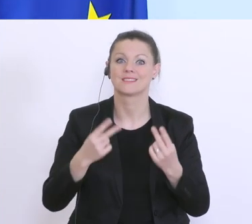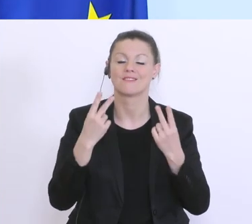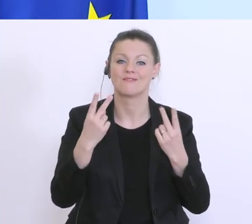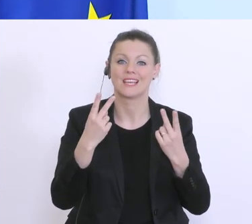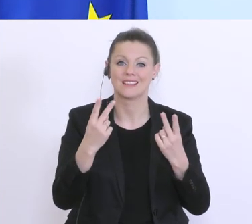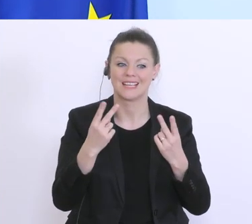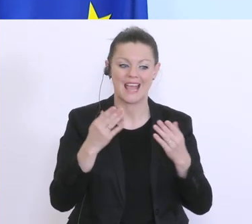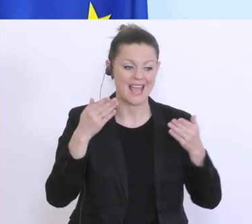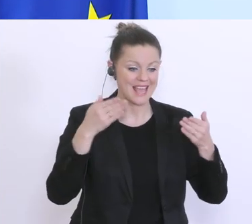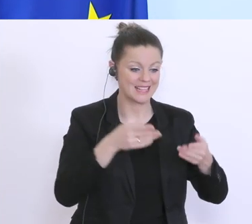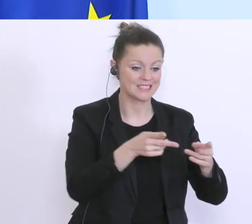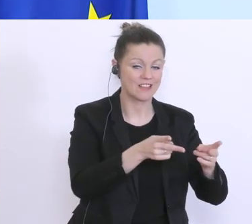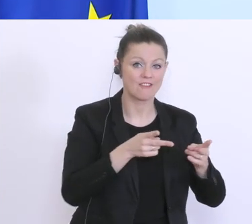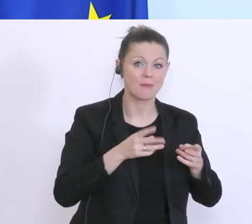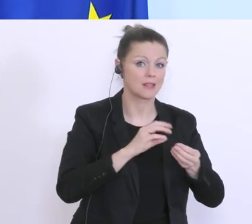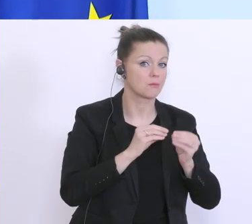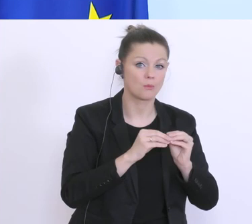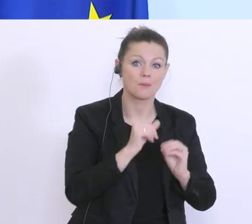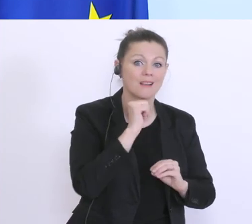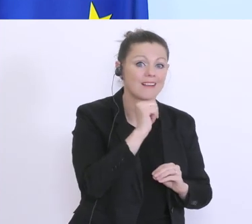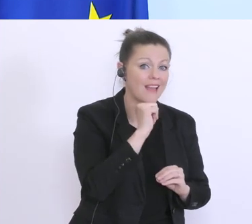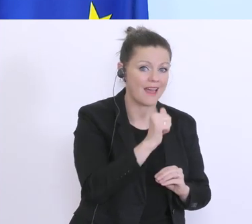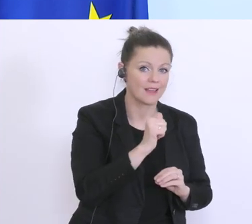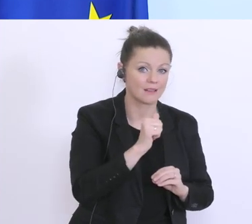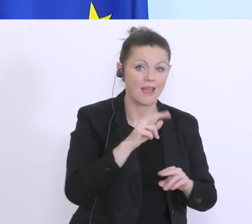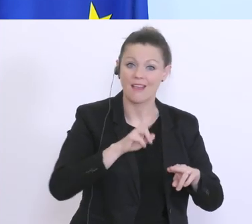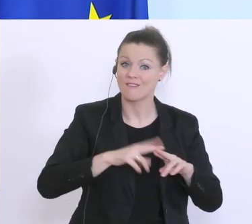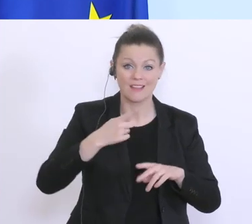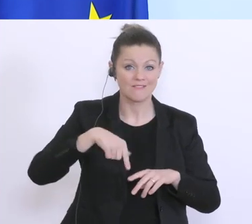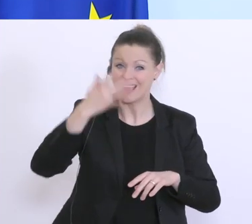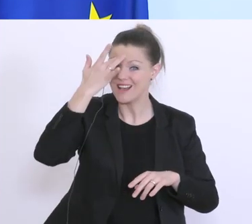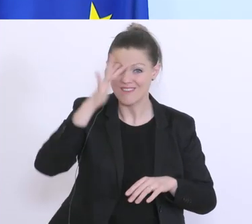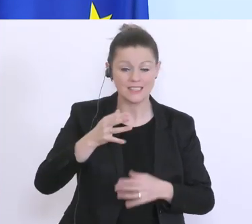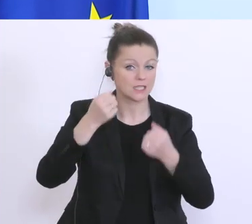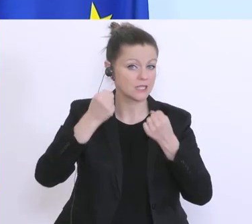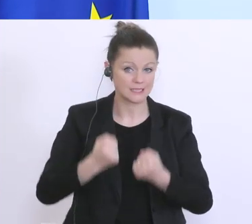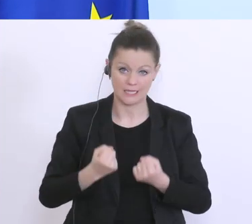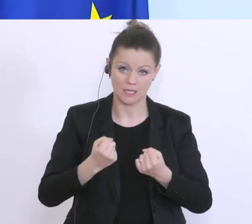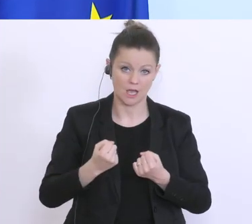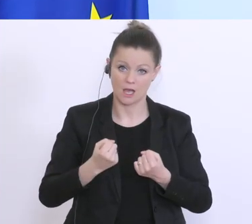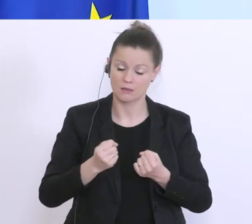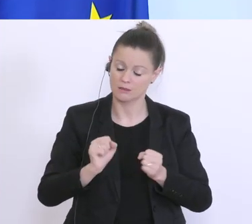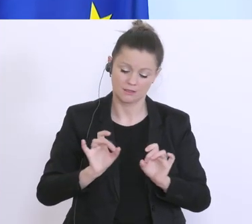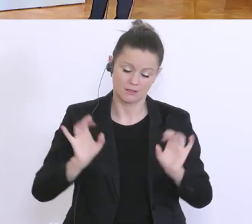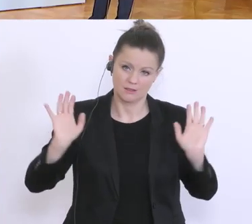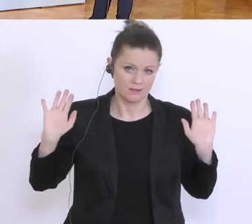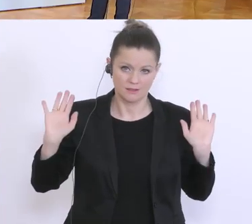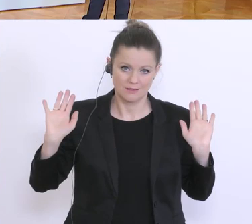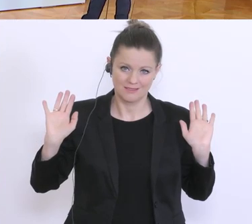das nicht absehbar ist, würde ich von Lockerungen wirklich Abstand nehmen, auch von der Forderung. Noch eine letzte Frage von der APA.